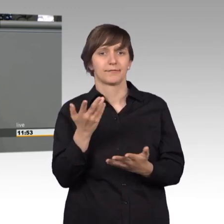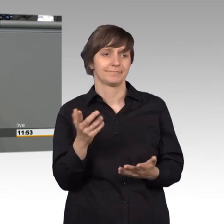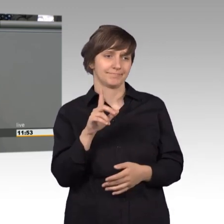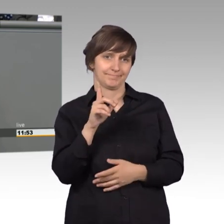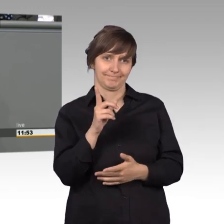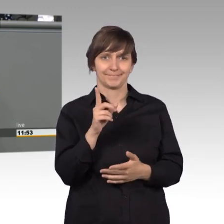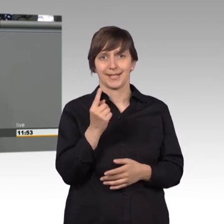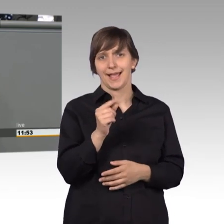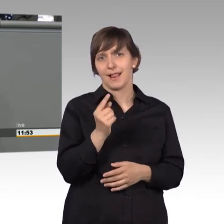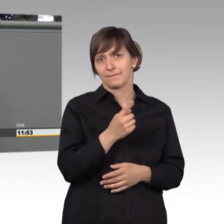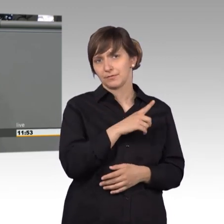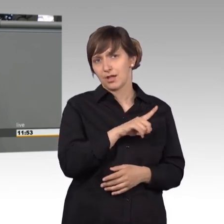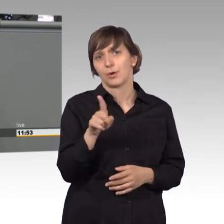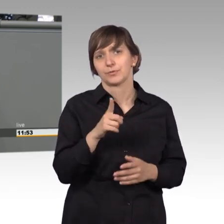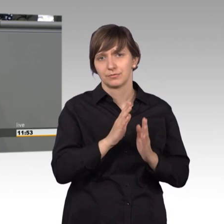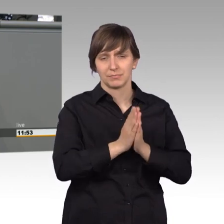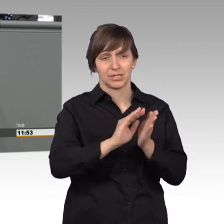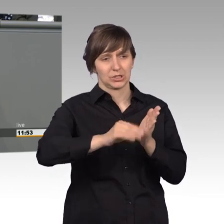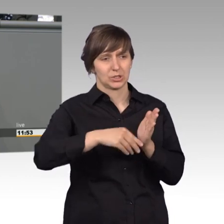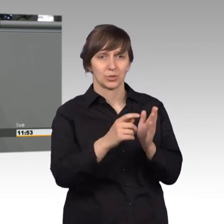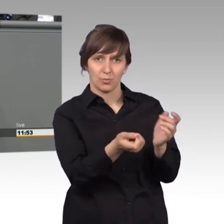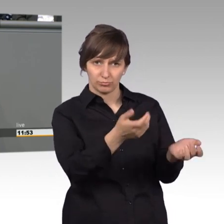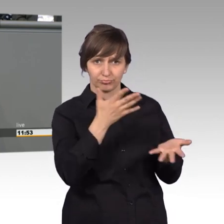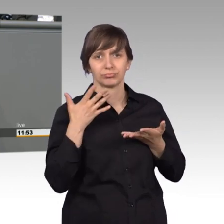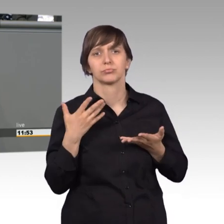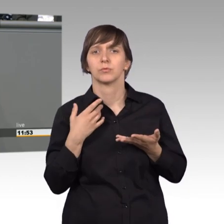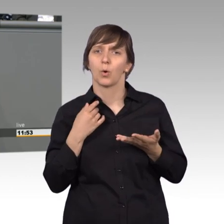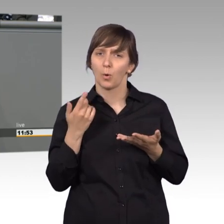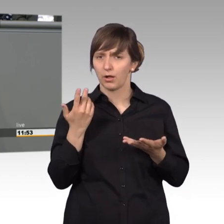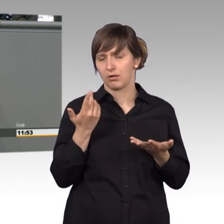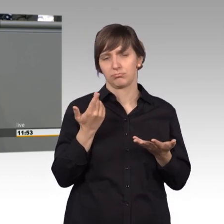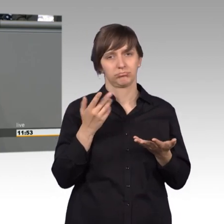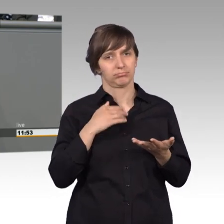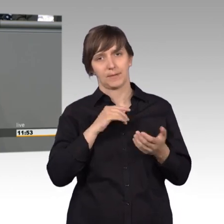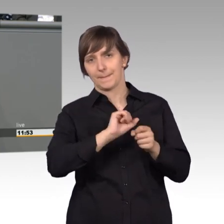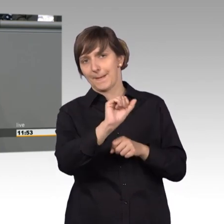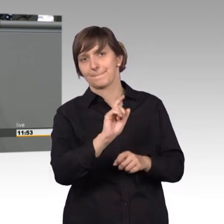haben. Da würde ich widersprechen, denn ich glaube, dass es doch viele Probleme